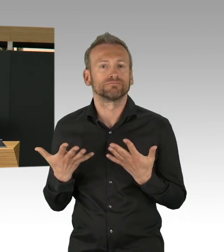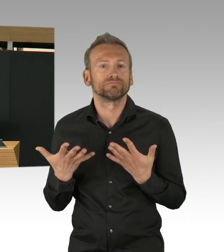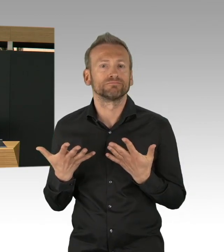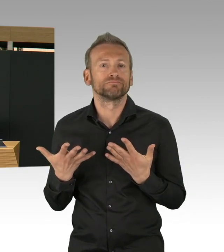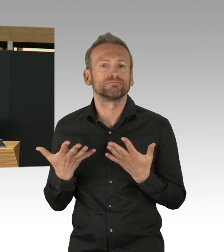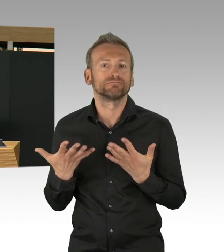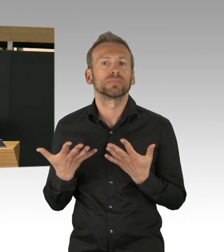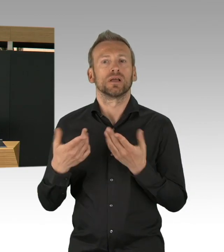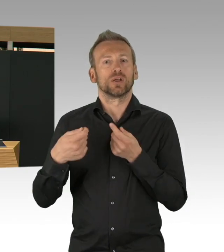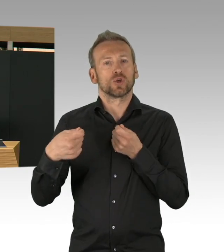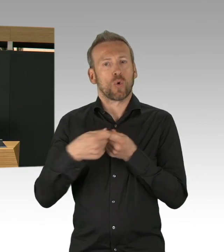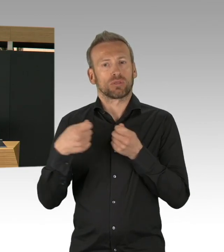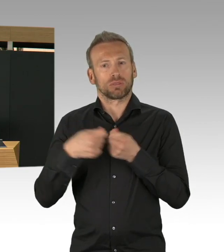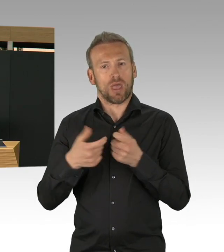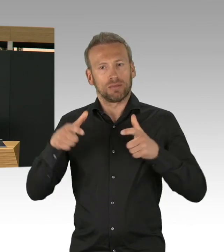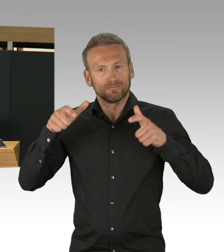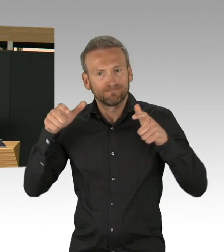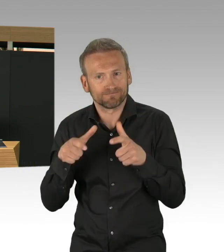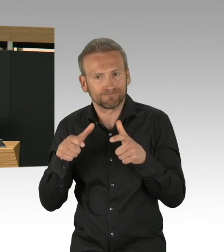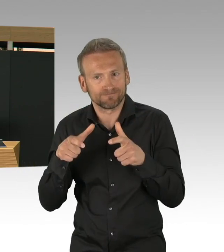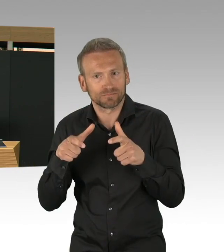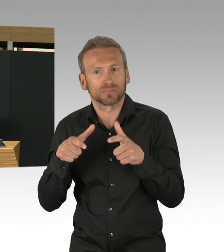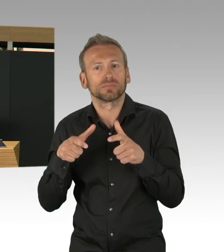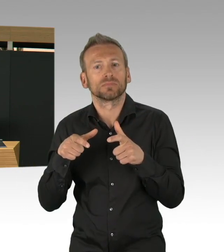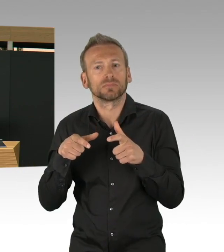und frühzeitig genug waren, dass wir heute hier miteinander feststellen,